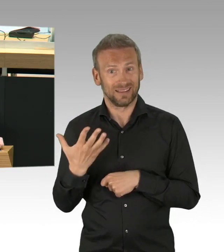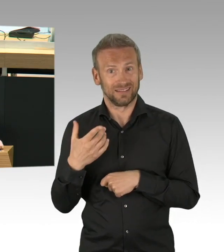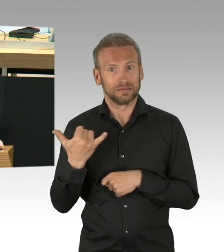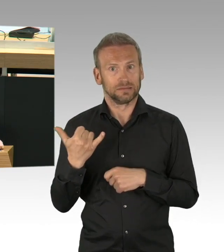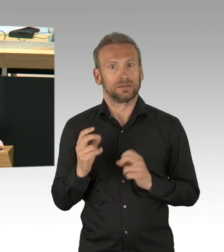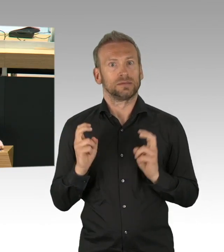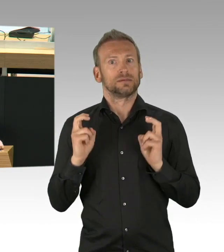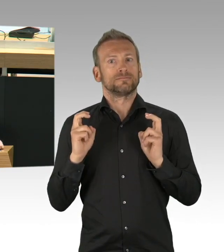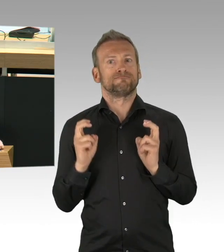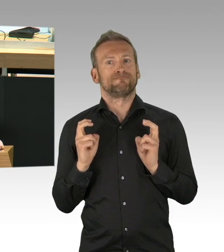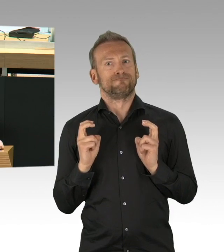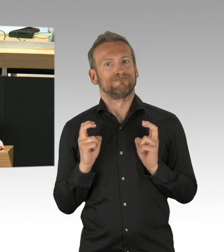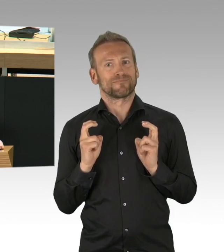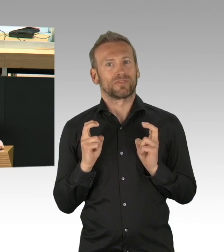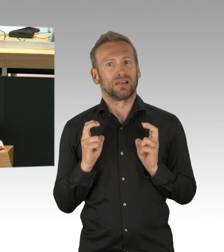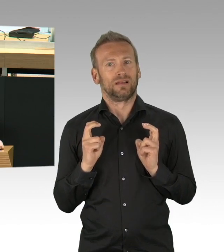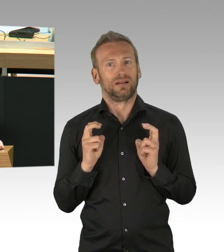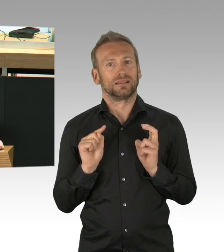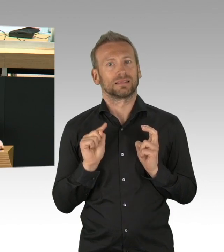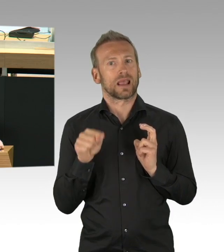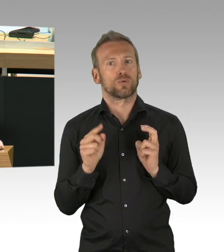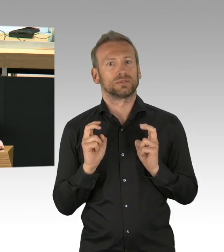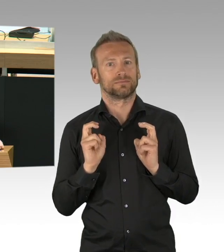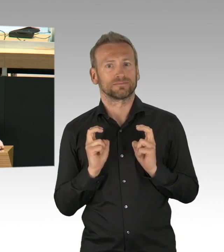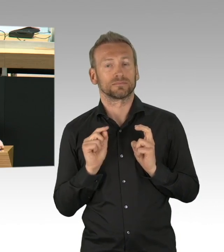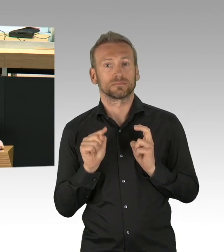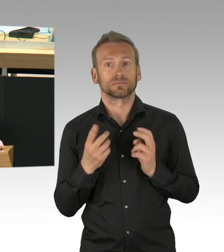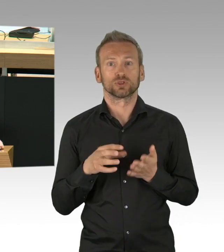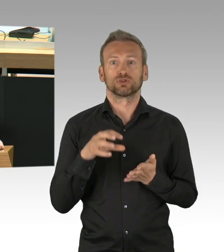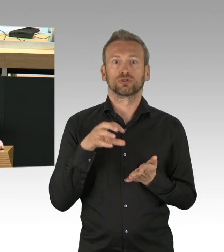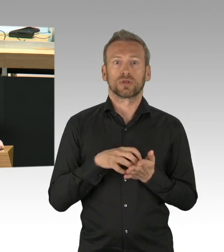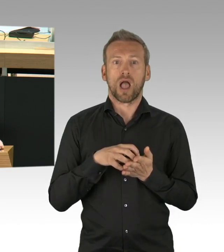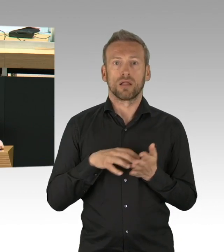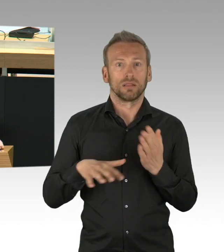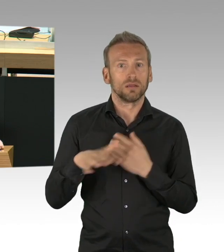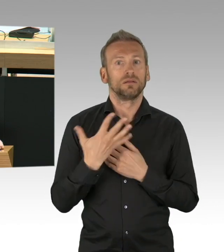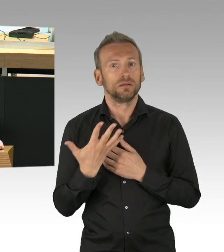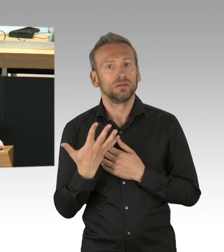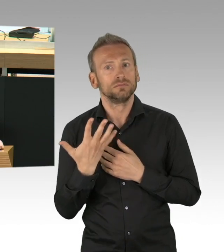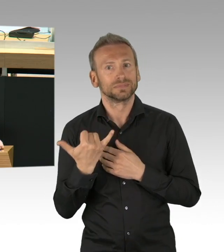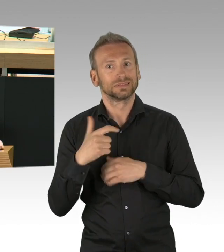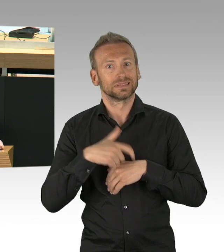die dann auch umgesetzt werden. (Beifall) Ich habe das Gefühl, Frau Pop wurde von der Ankündigung von Frau Merkel,